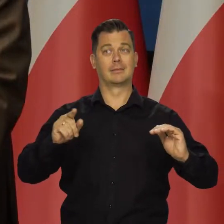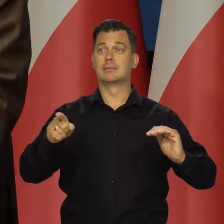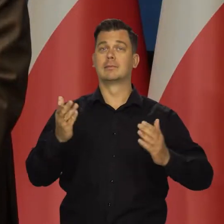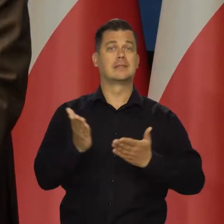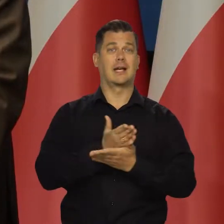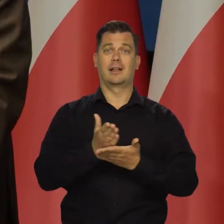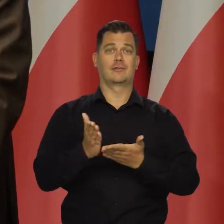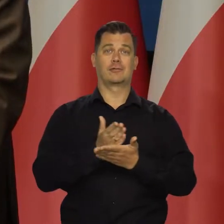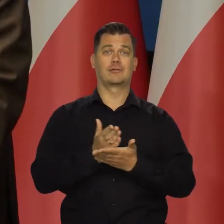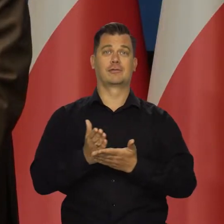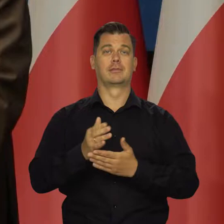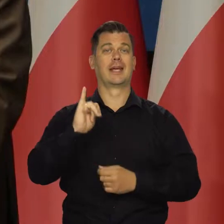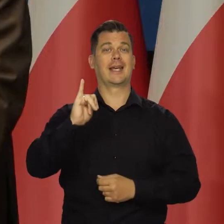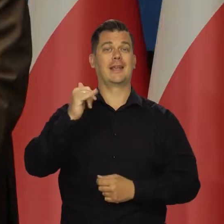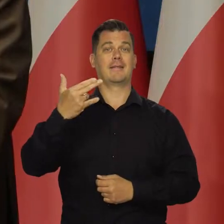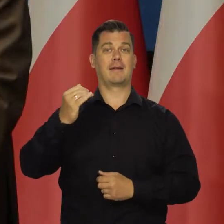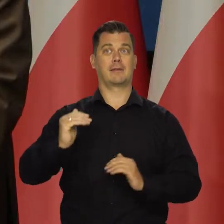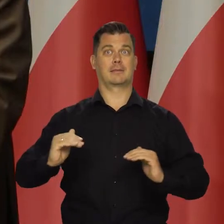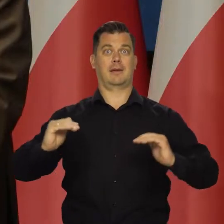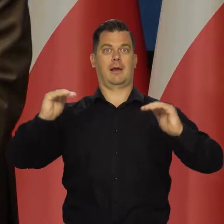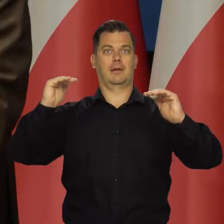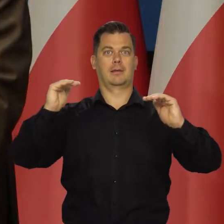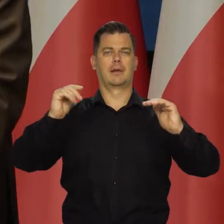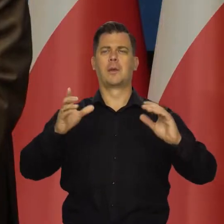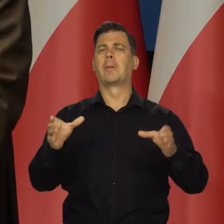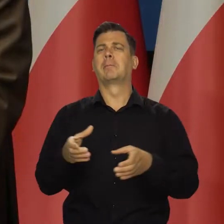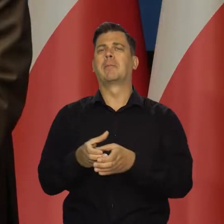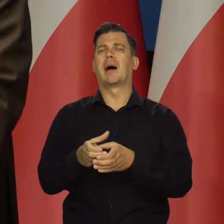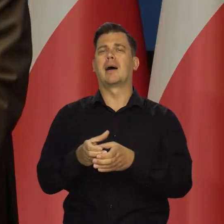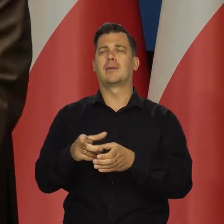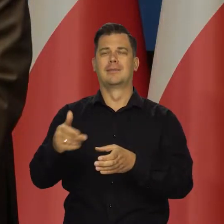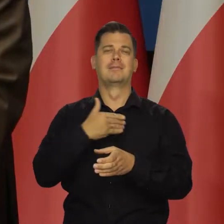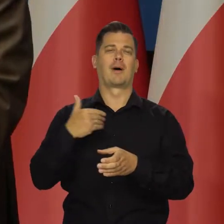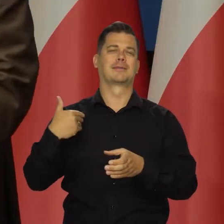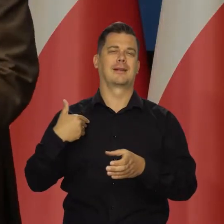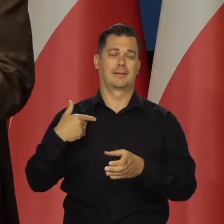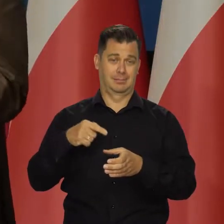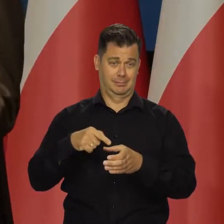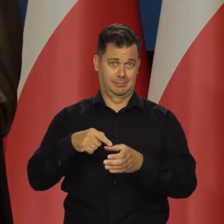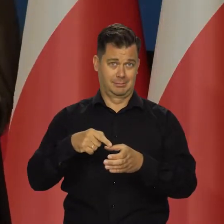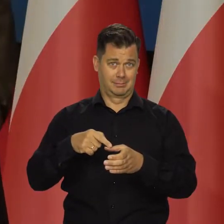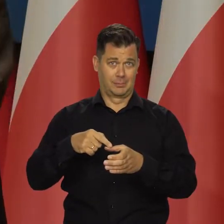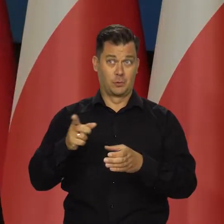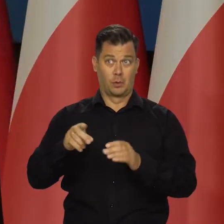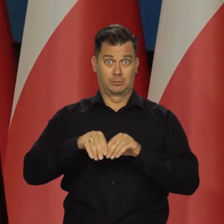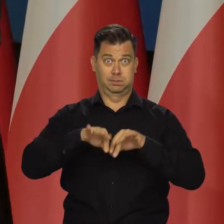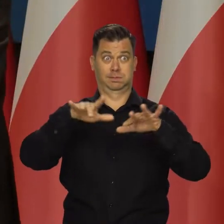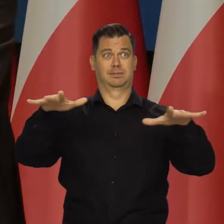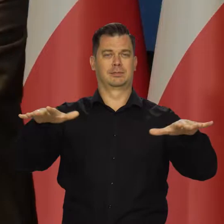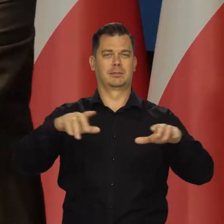To ona decyduje o poziomie inflacji. Działania w mniejszych krajach, takich jak Polska, oczywiście nie mają wpływu na globalną inflację,